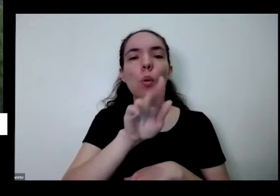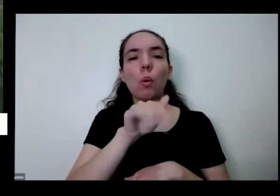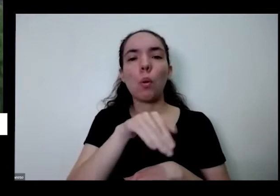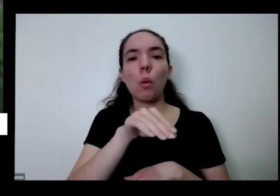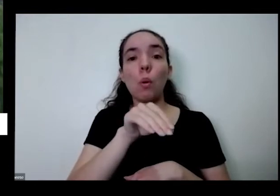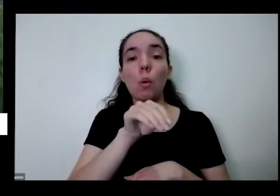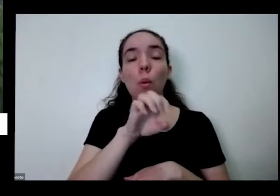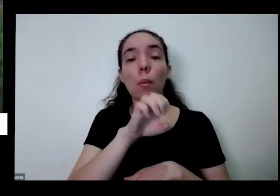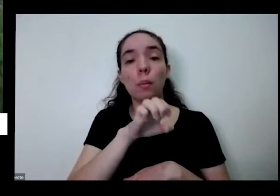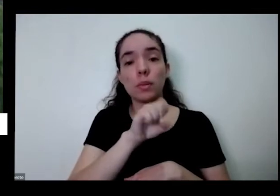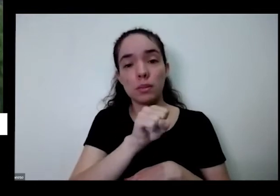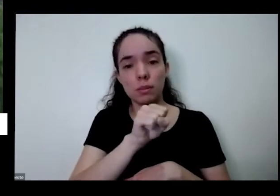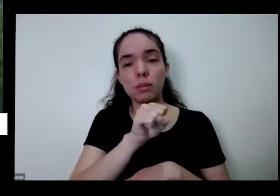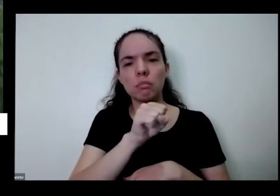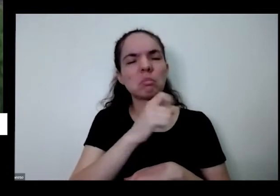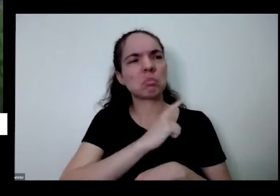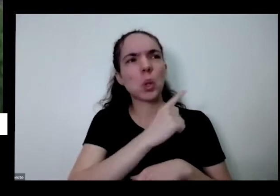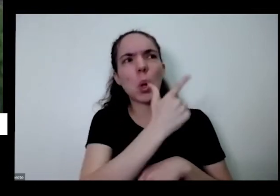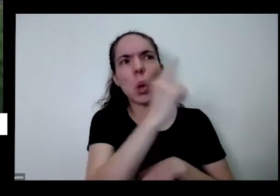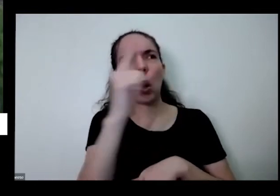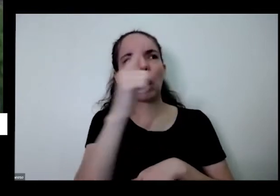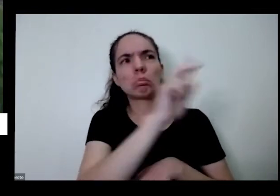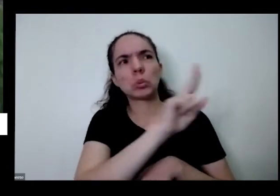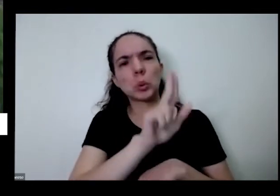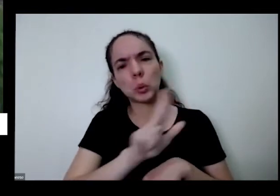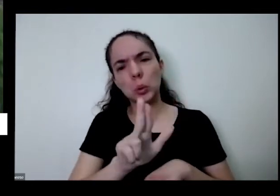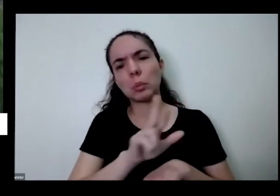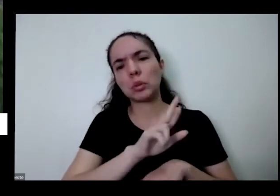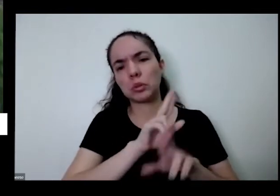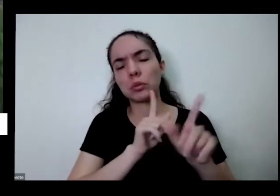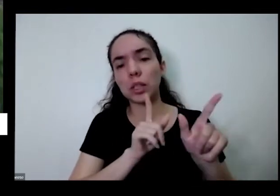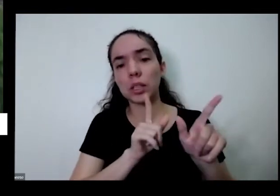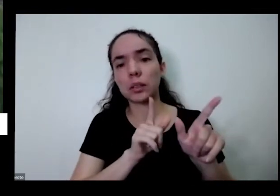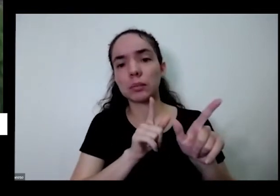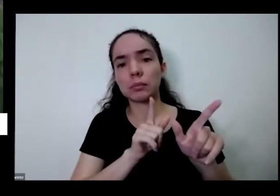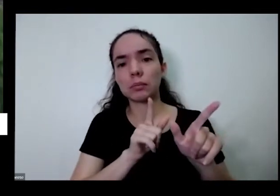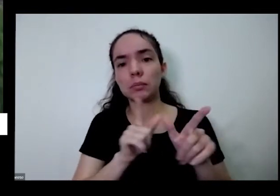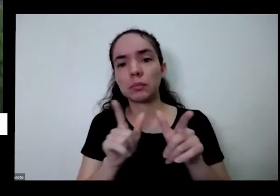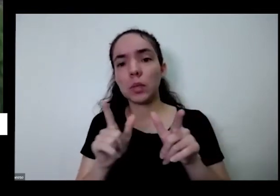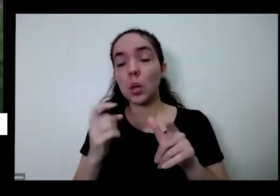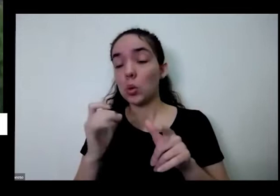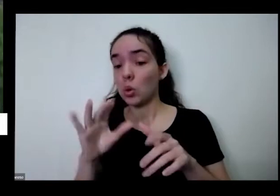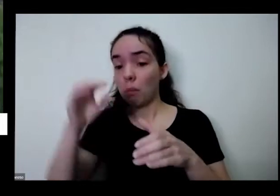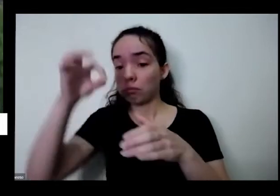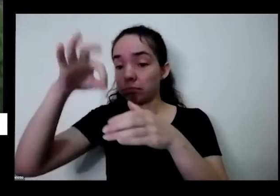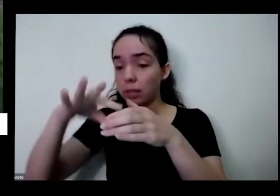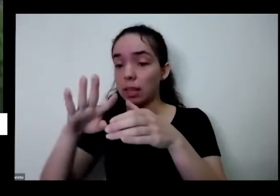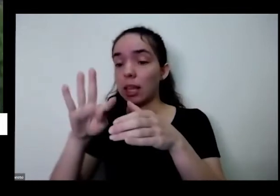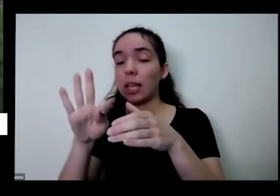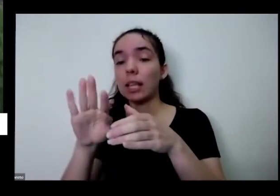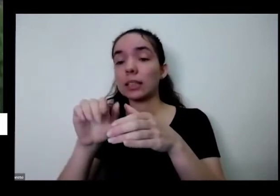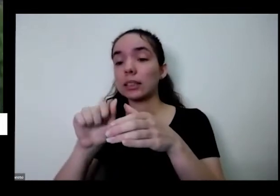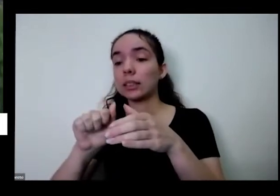tem outros lugares que tem outros nomes Mas eu também uma punk aqui então eu plantei só a Taioba